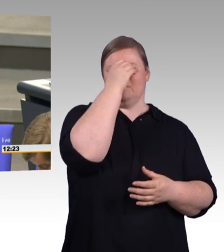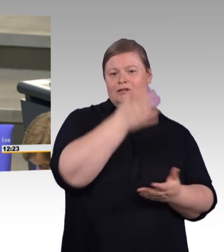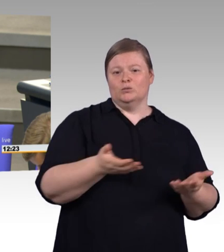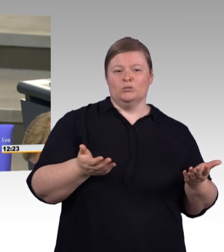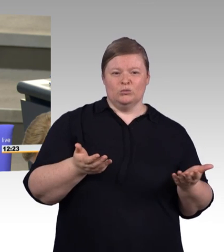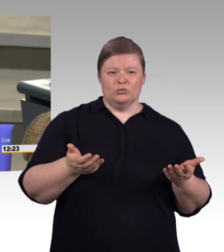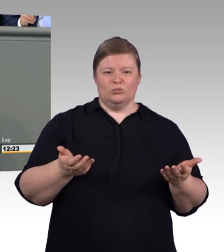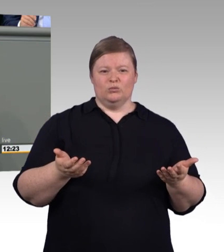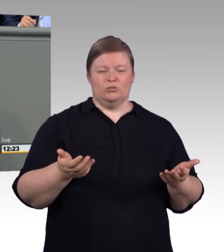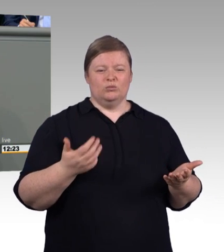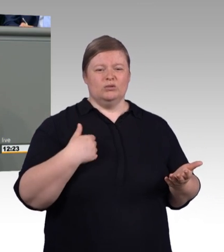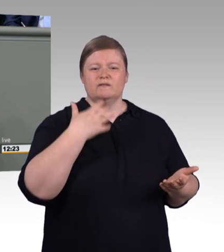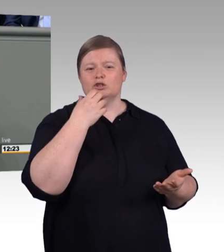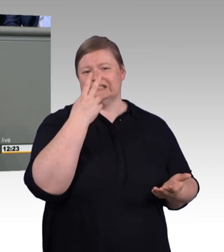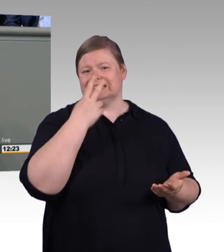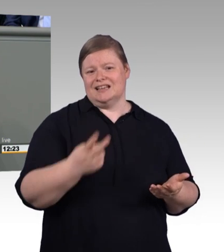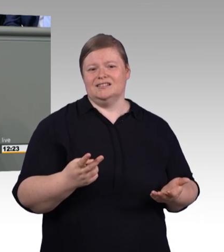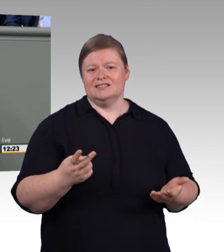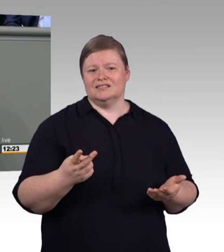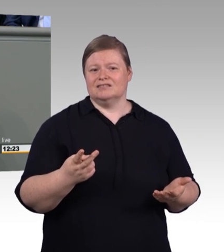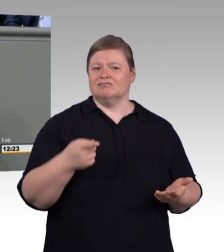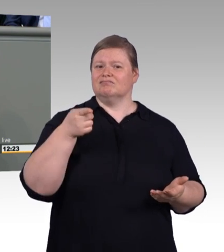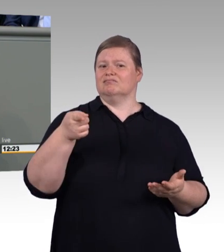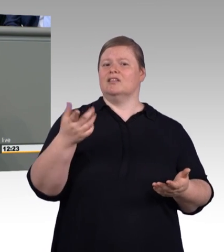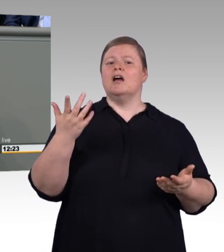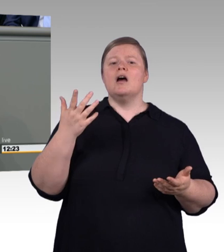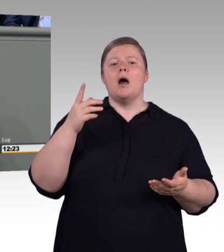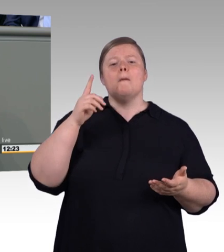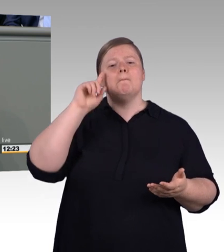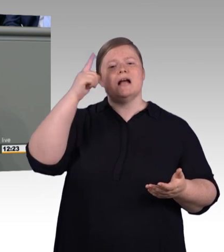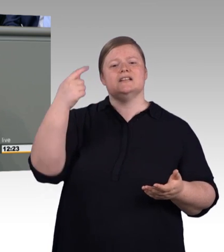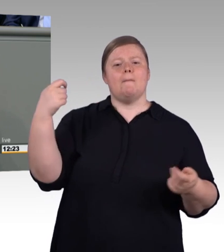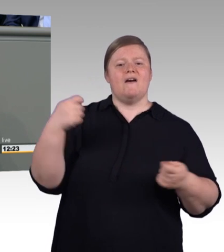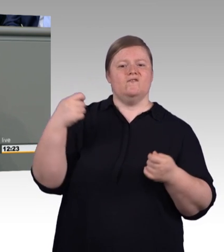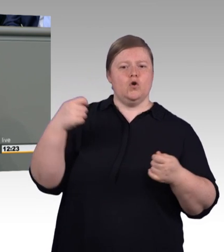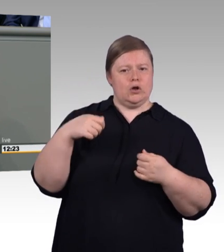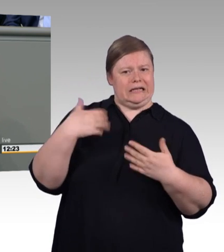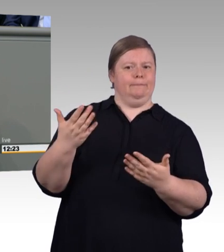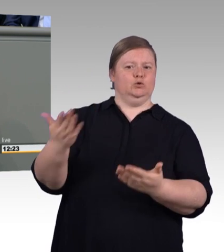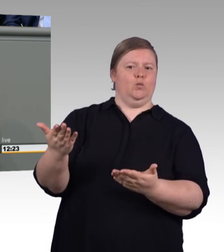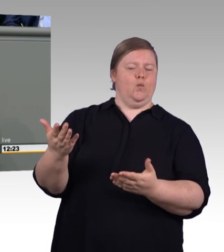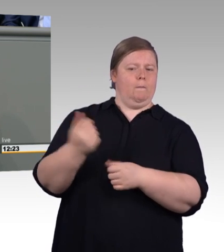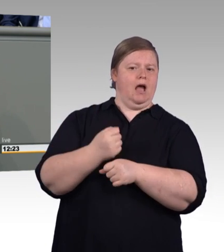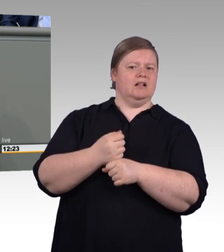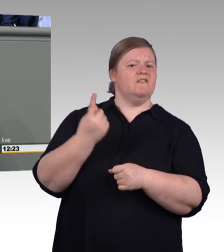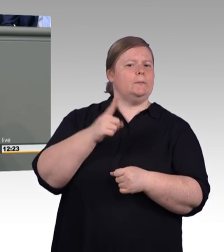die in Schnupperlehren in der Deep Tech Welt ihre Erfahrung machen. (Präsidium) Herr Doktor Sattelberger, Sie müssen zum Schluss kommen.